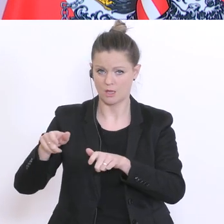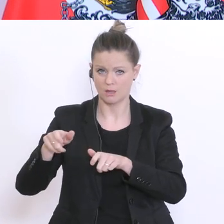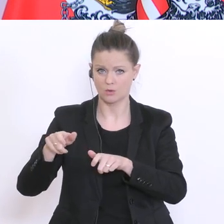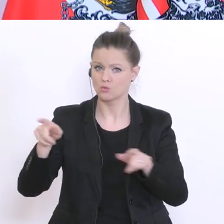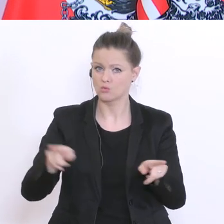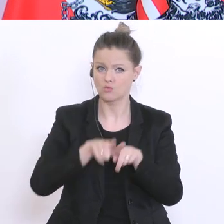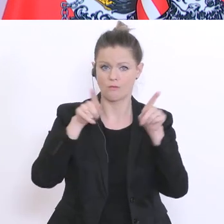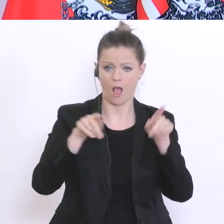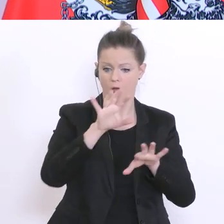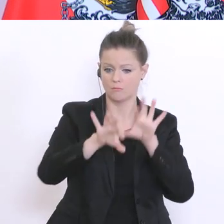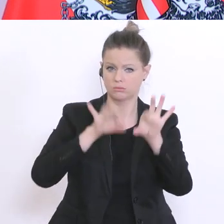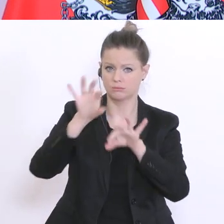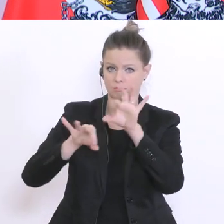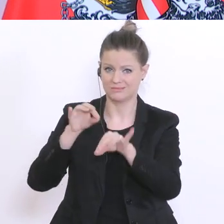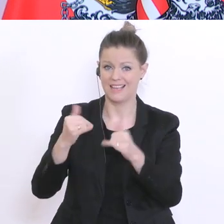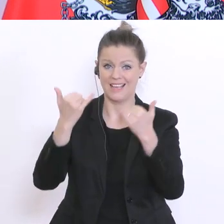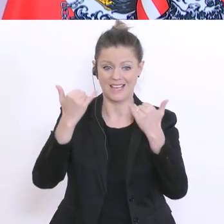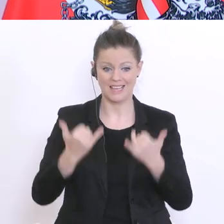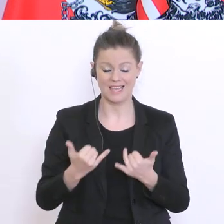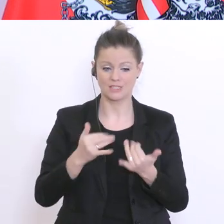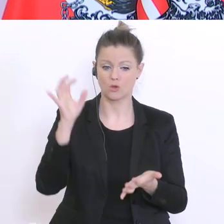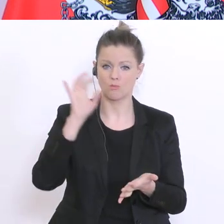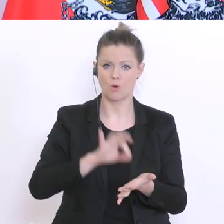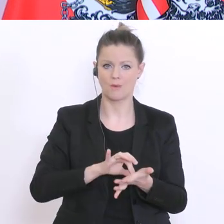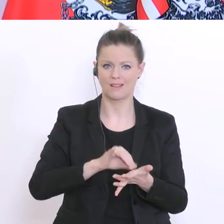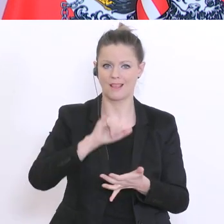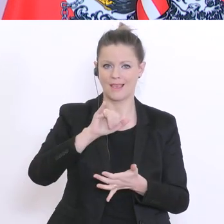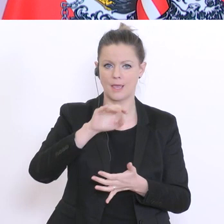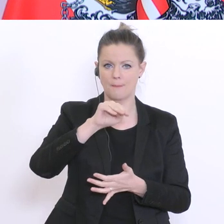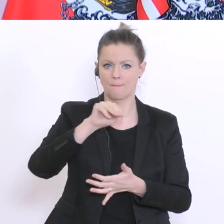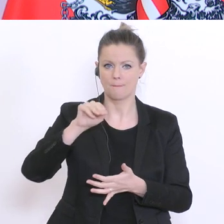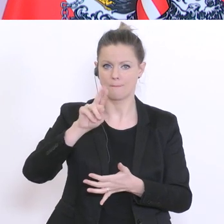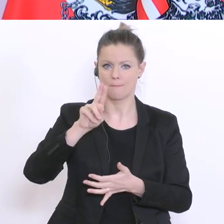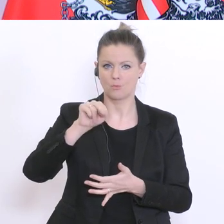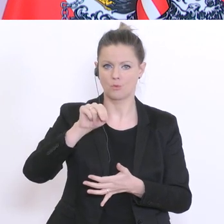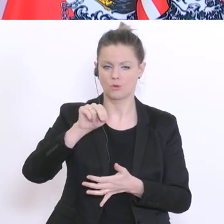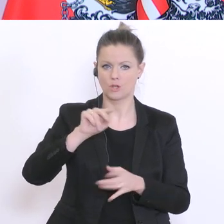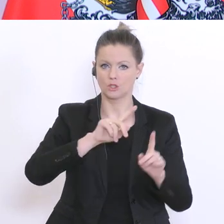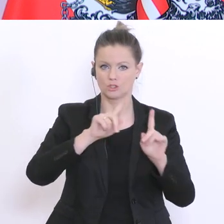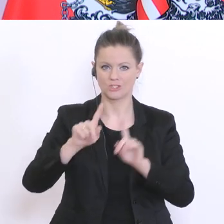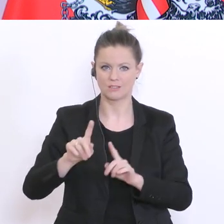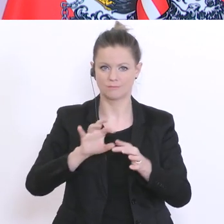ihres derzeitigen Immunstatus untersucht werden mit Hilfe des PCR-Tests. Aber,